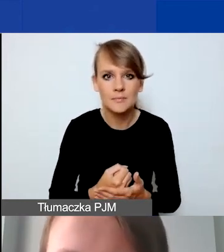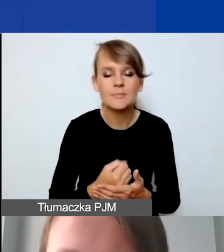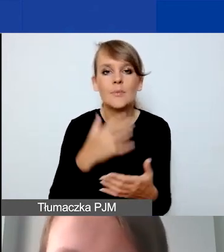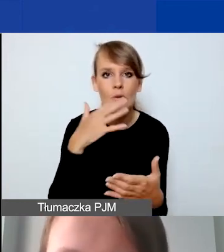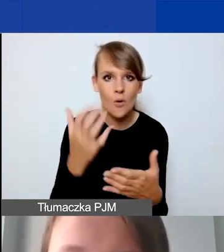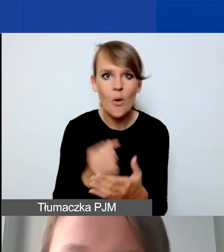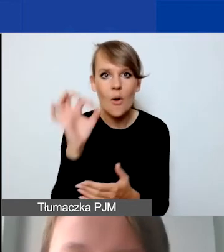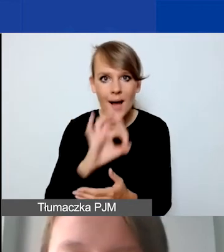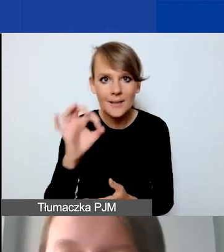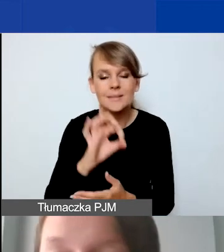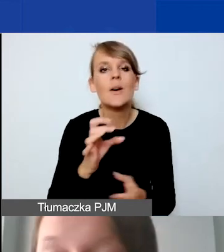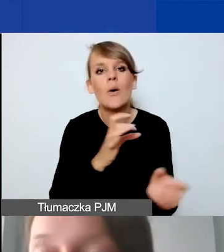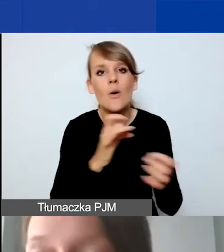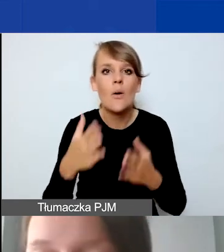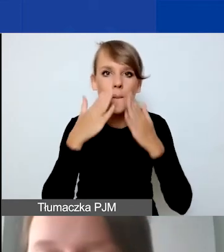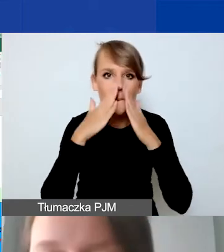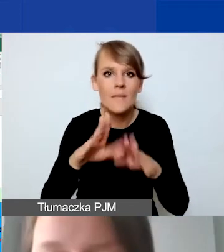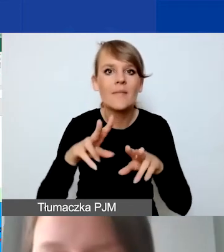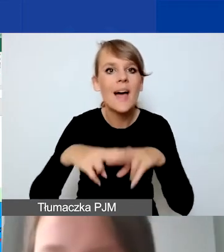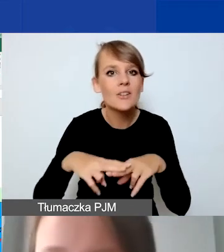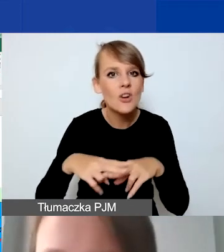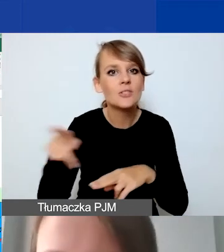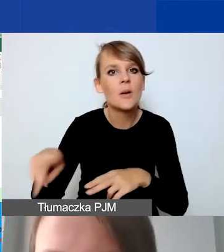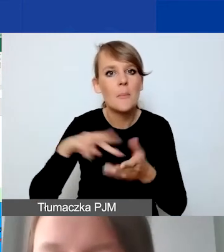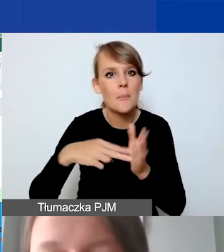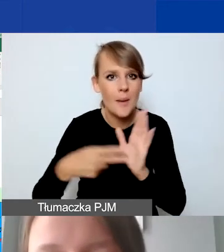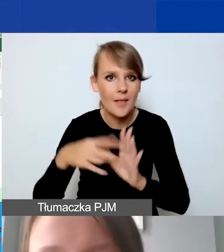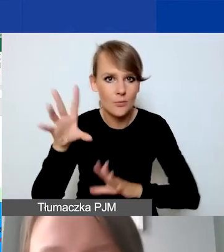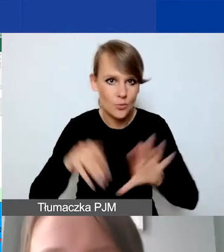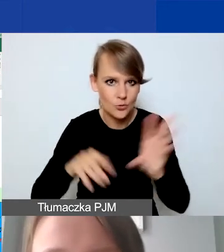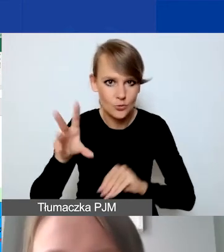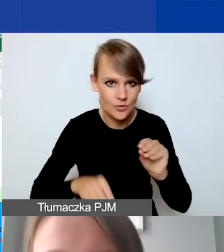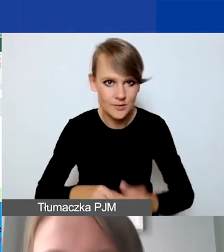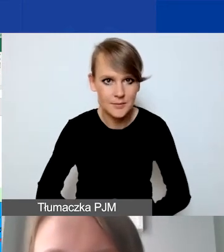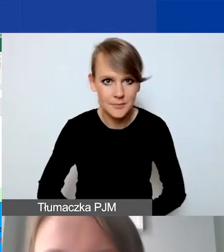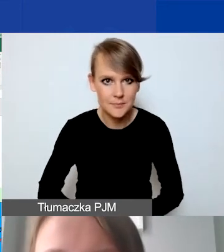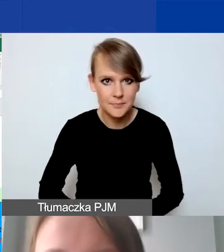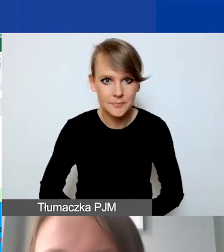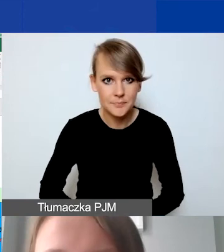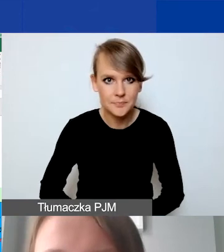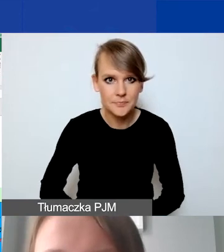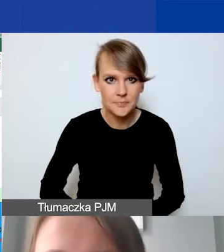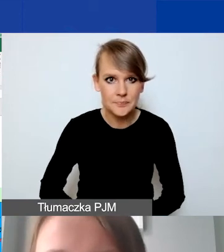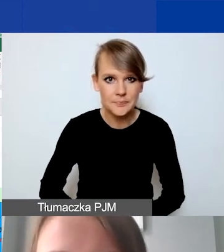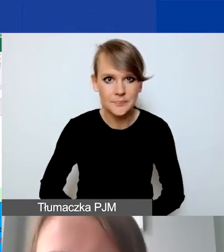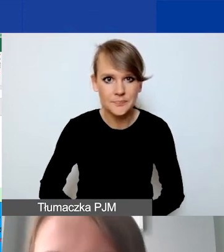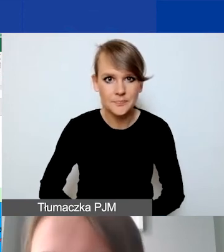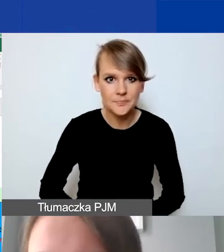i pokażę państwu od razu narzędzie do planowania budżetu. Mam nadzieję, że ono jest dobrze widoczne.